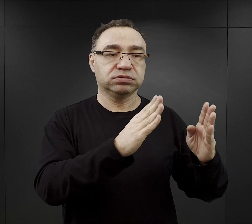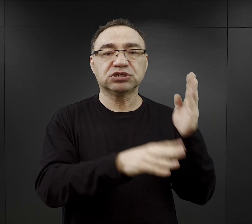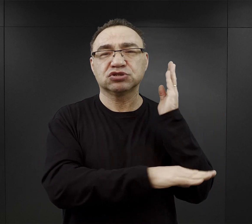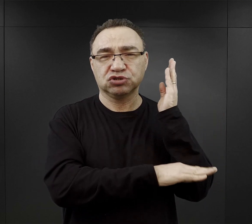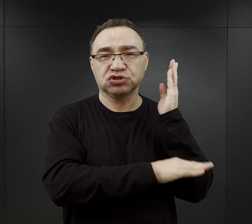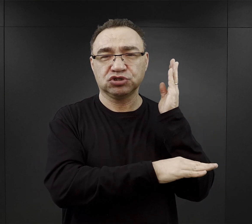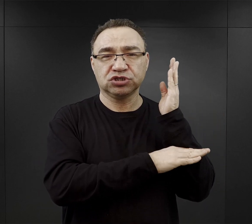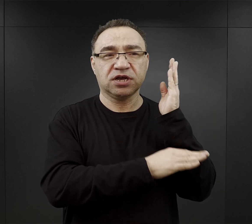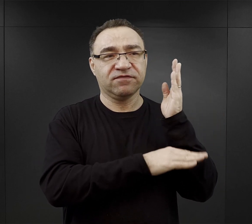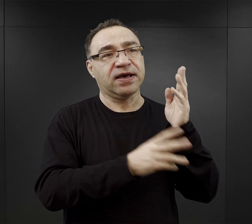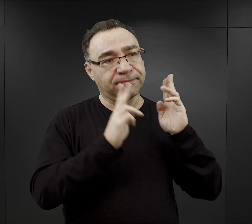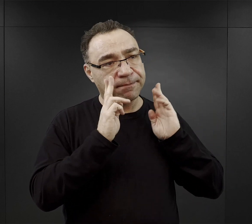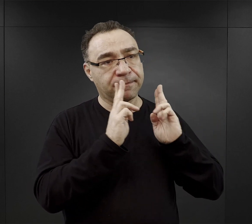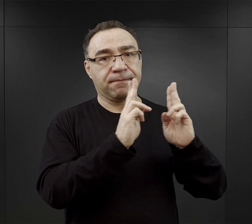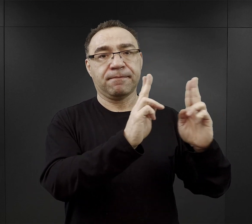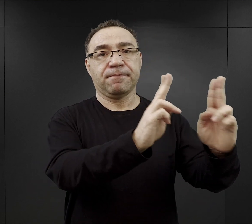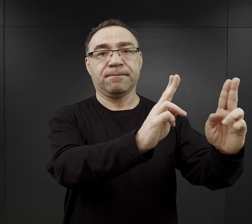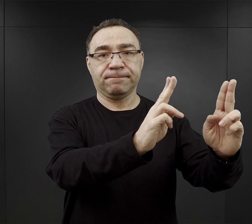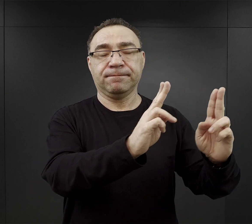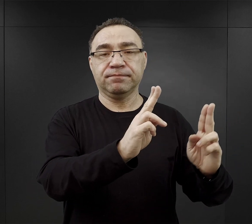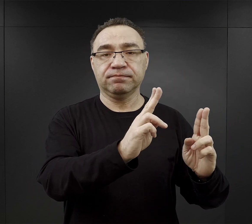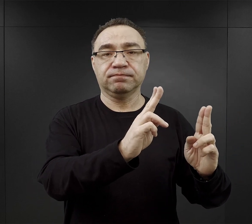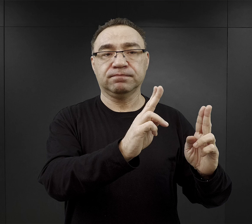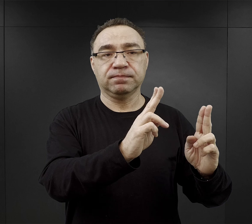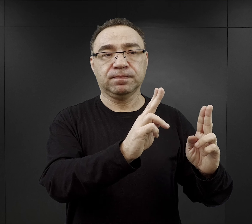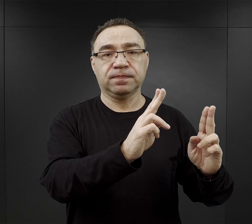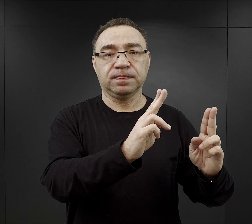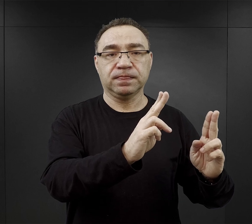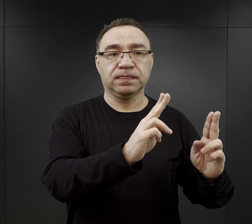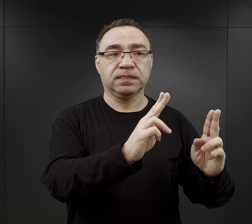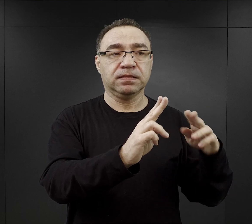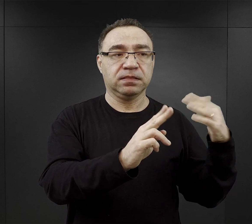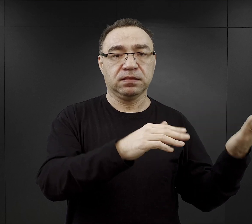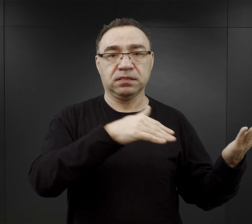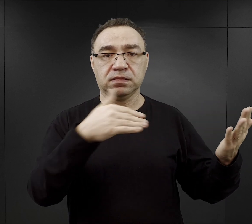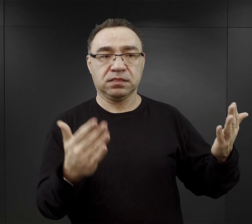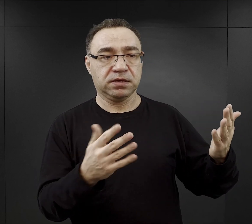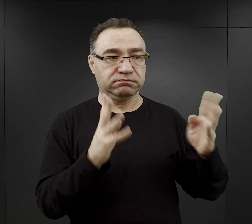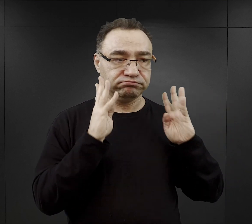Faktycznie taka aleja, uliczka otoczona z dwóch stron brzozami,